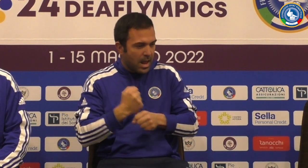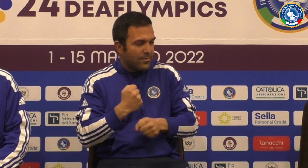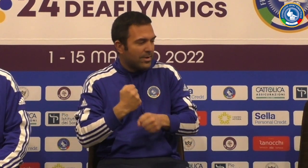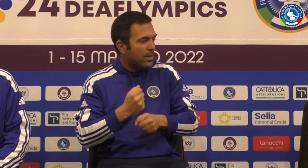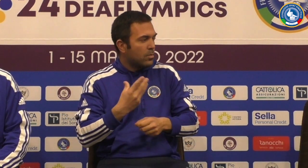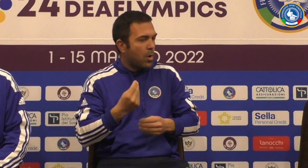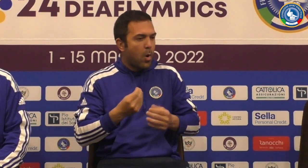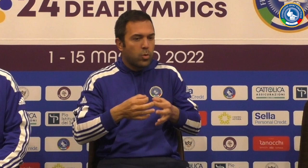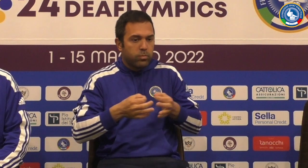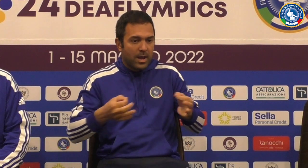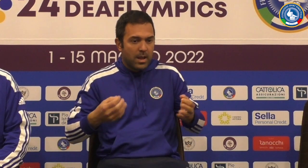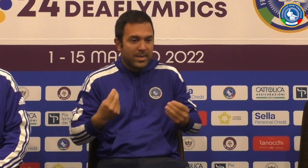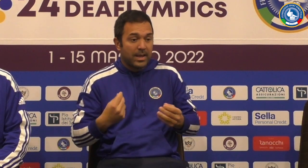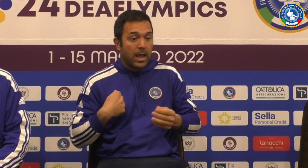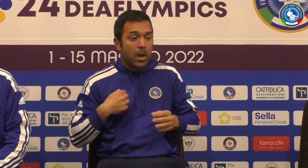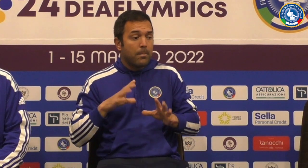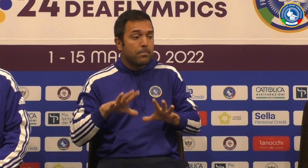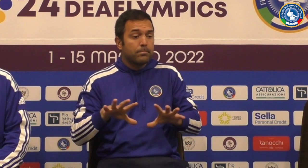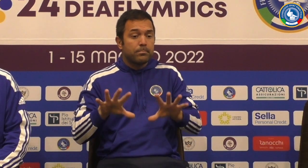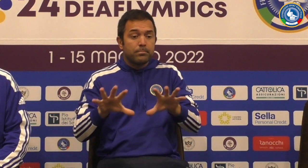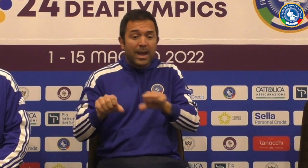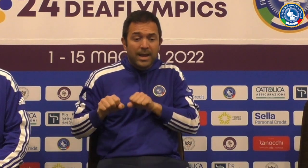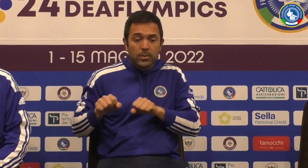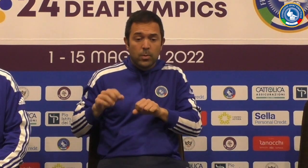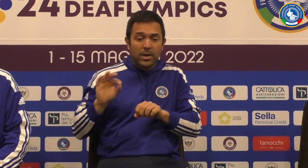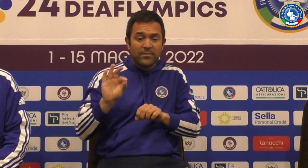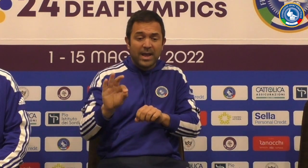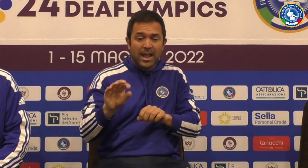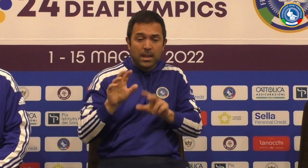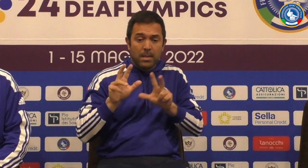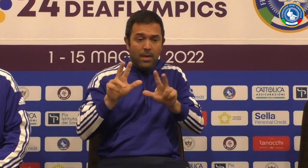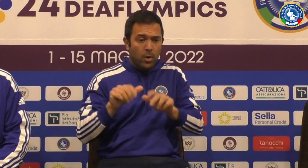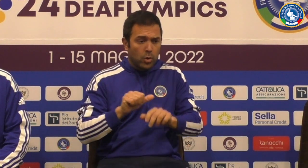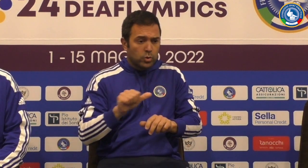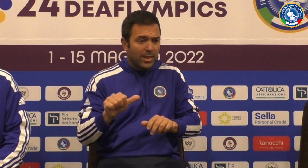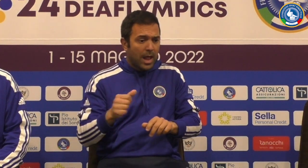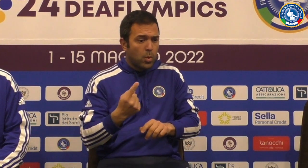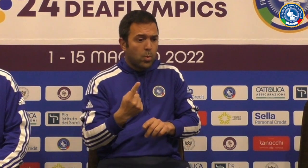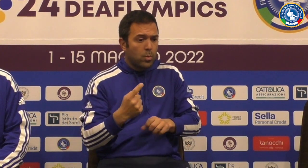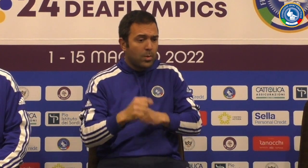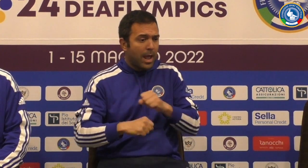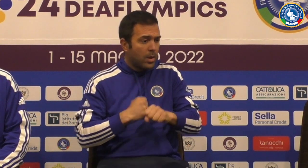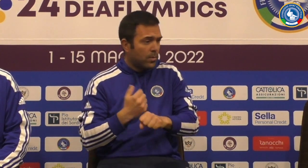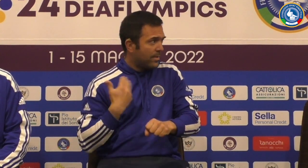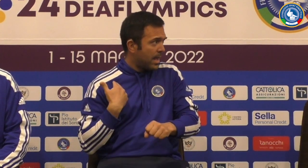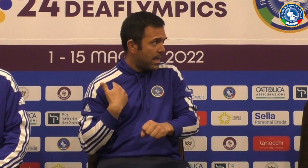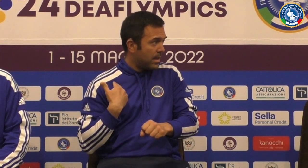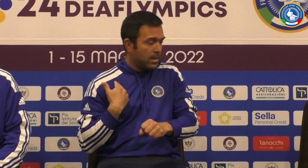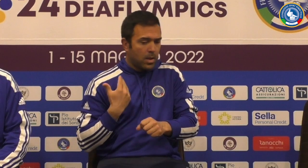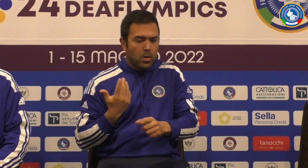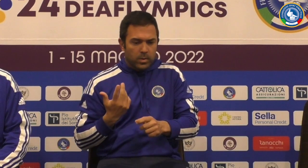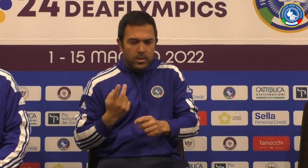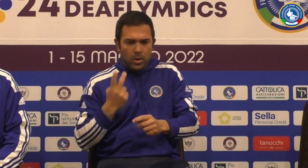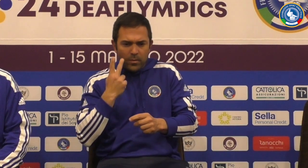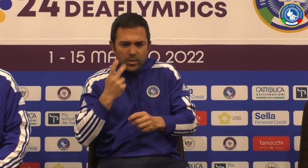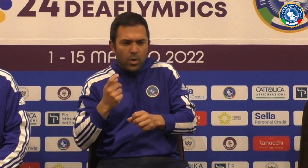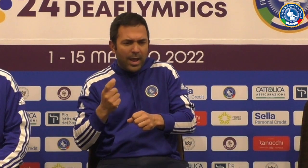è tecnicamente Allora vado veramente molto molto molto bene perché hanno sono arrivati hanno preso questa squadra un anno